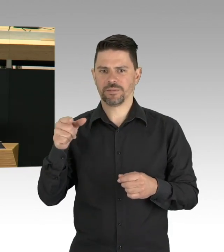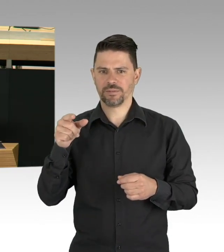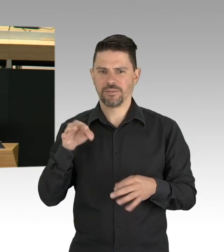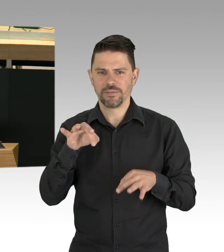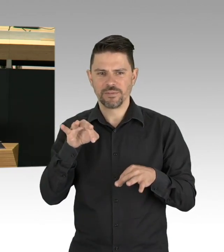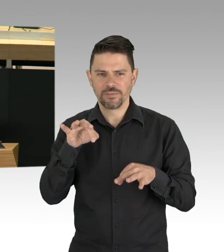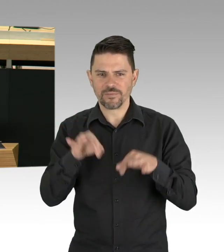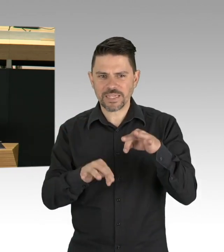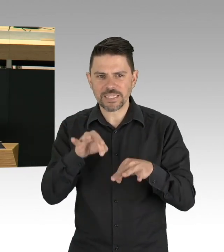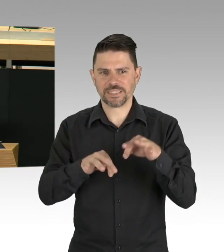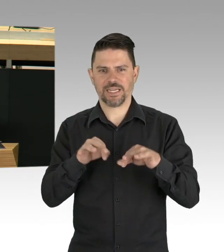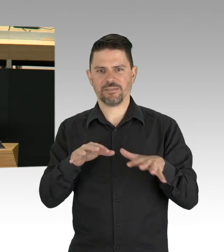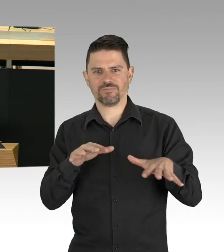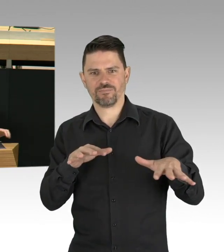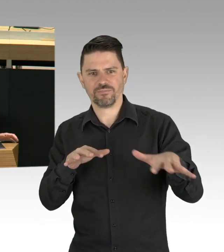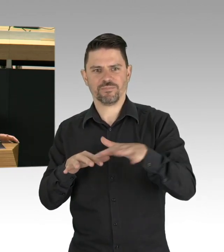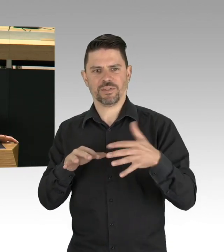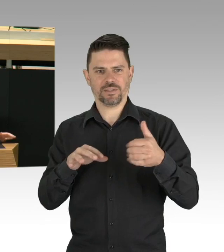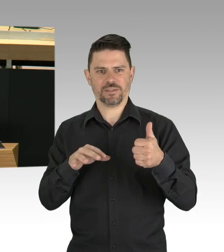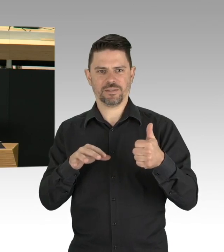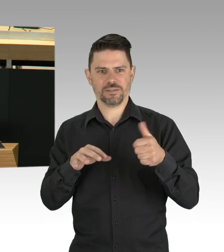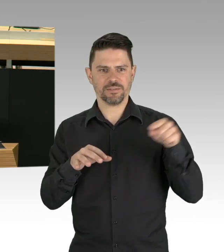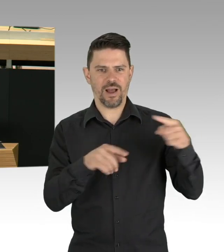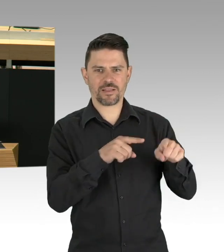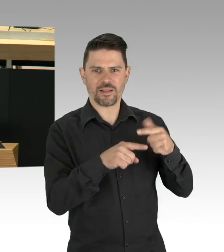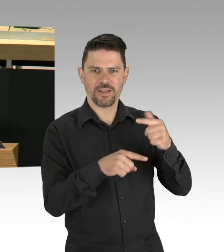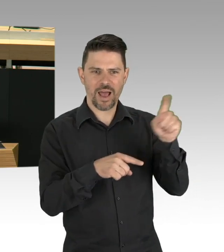als in New York 2001 zwei Flugzeuge in die Türme flogen,